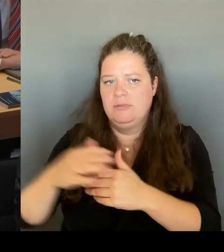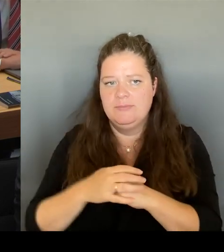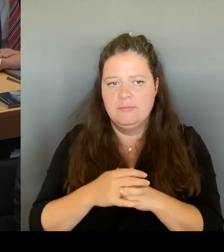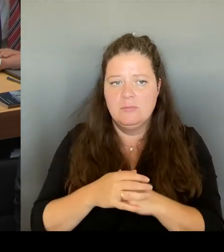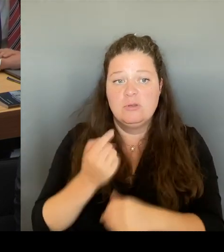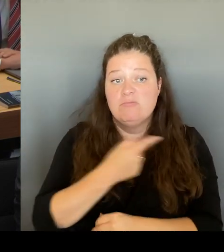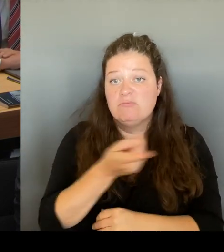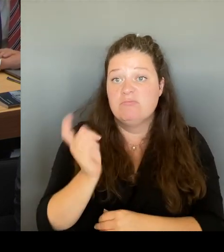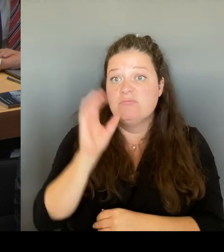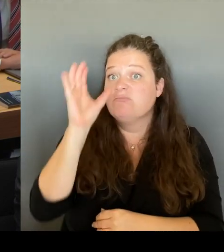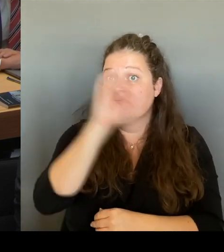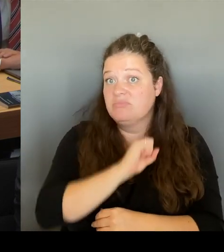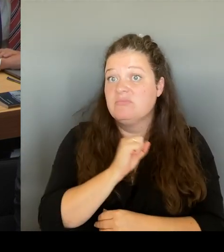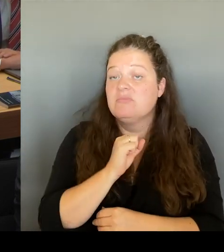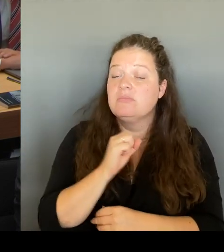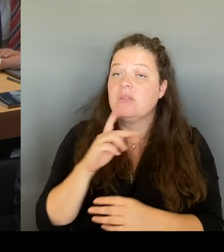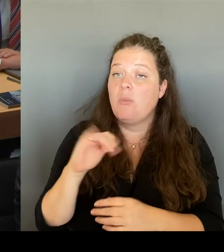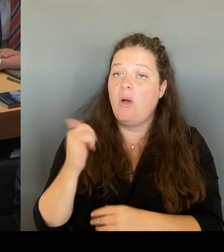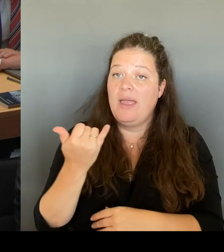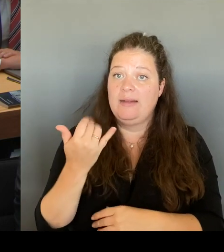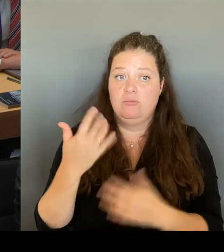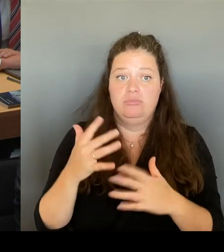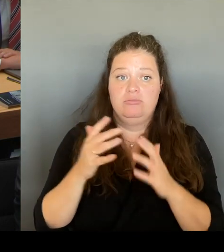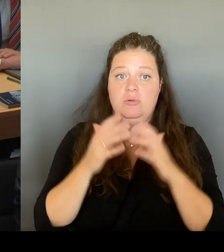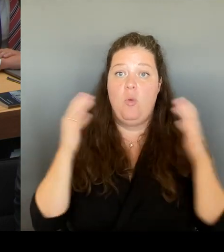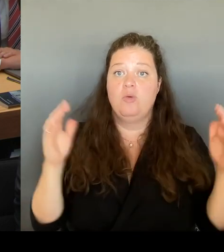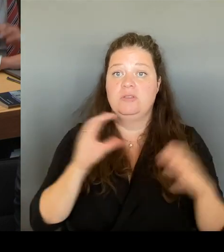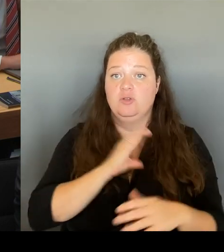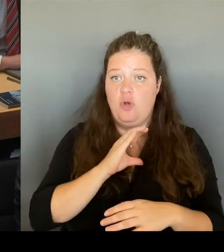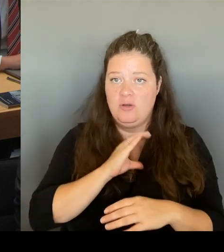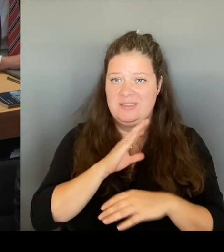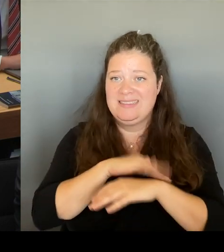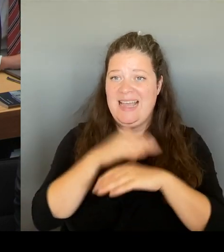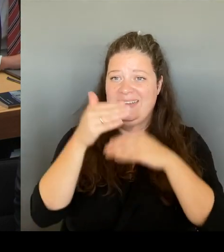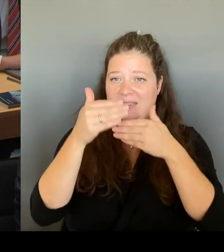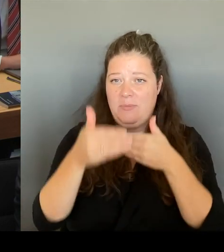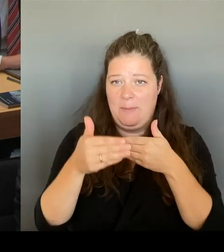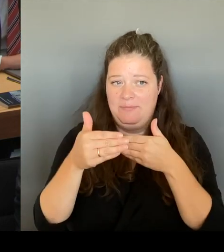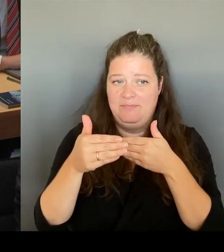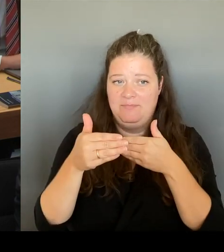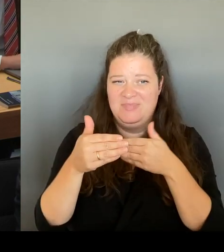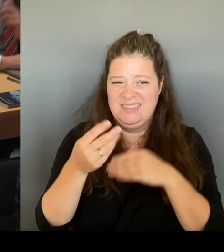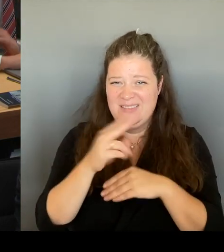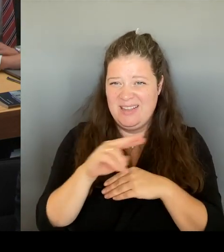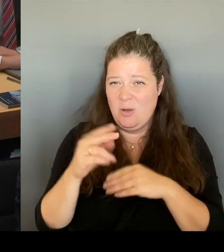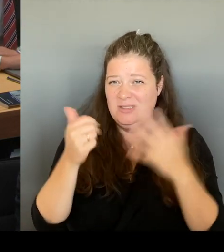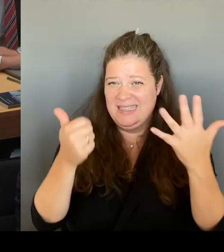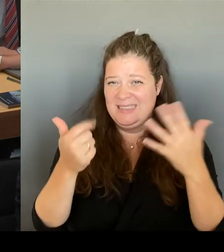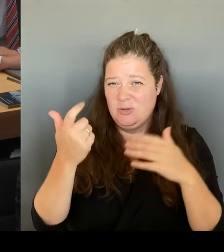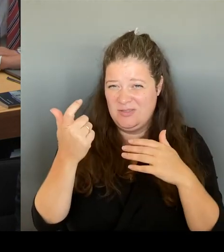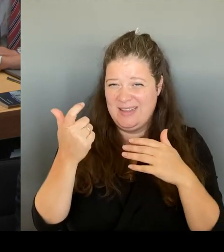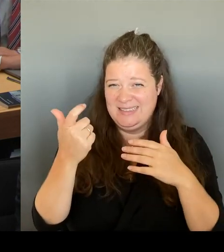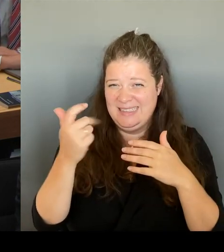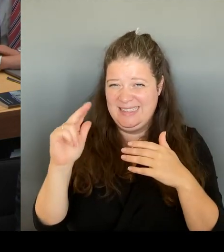sprechen drittes Quartal 2026. Zum einen, was natürlich auch die Kosten deckeln würde und zum anderen